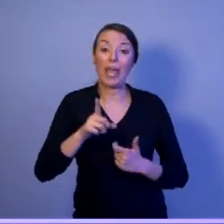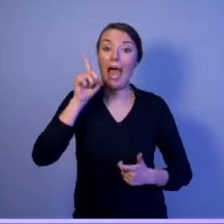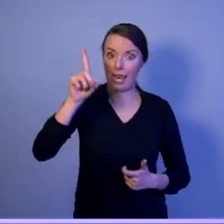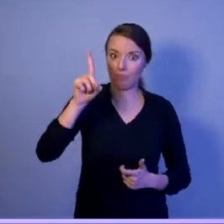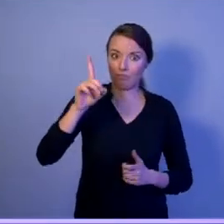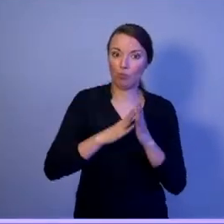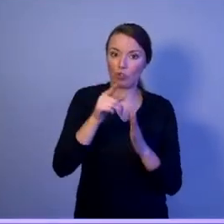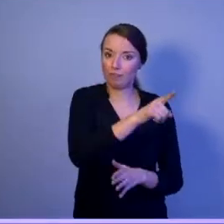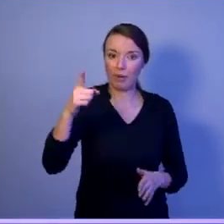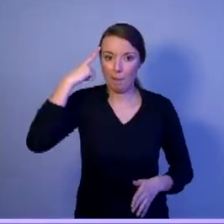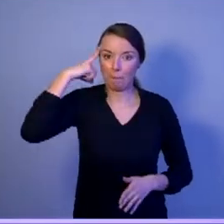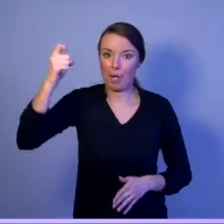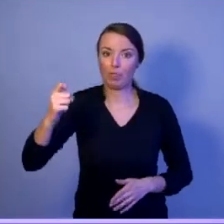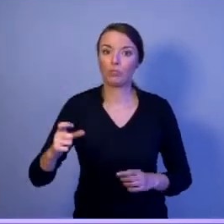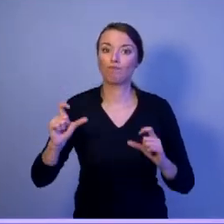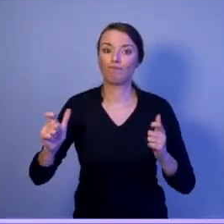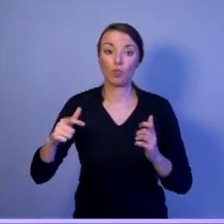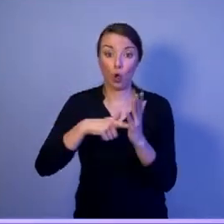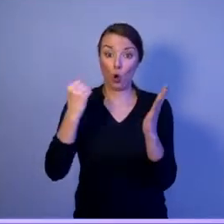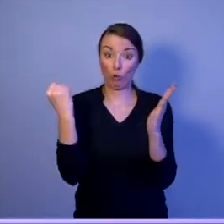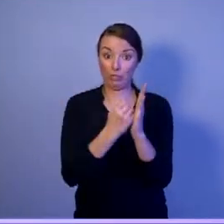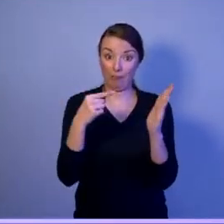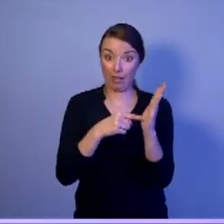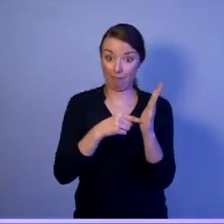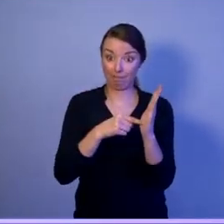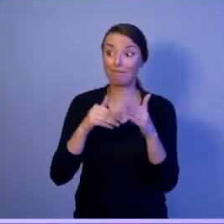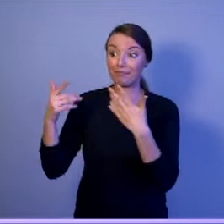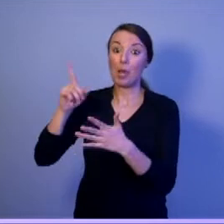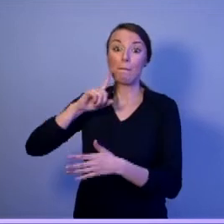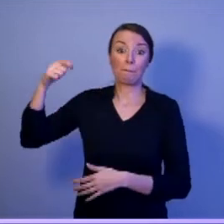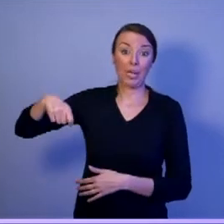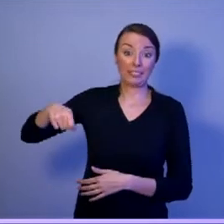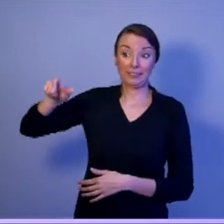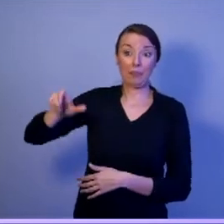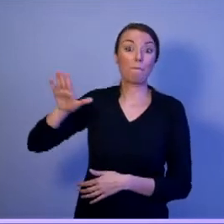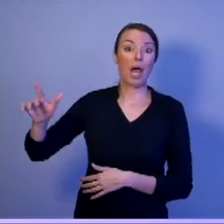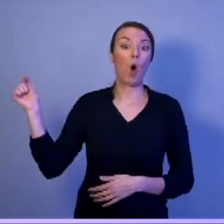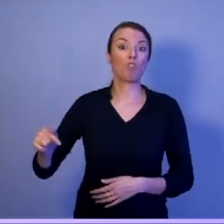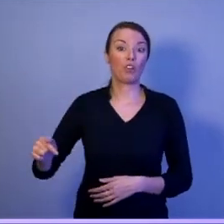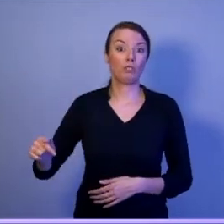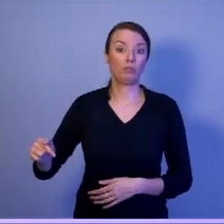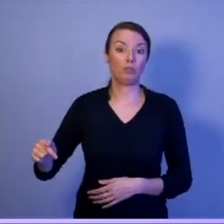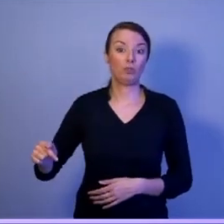że ustawa nakłada na prezydenta obowiązek ustaniawiania głównych kierunków rozwoju,